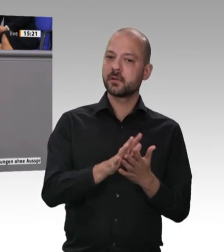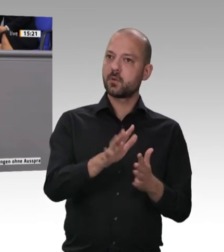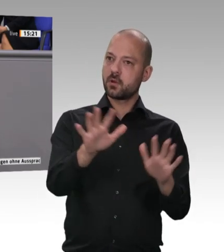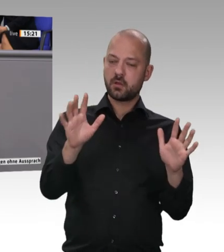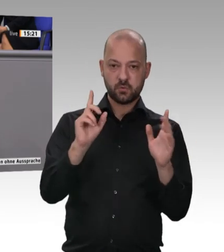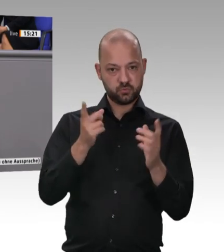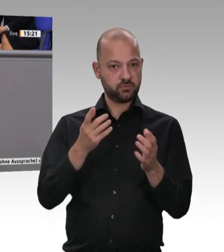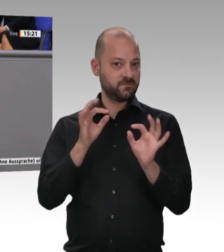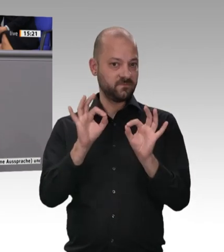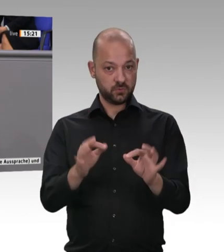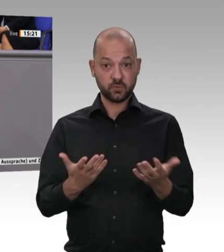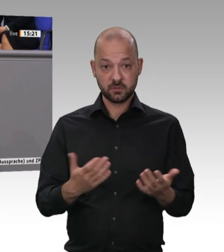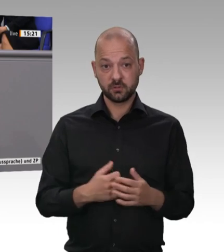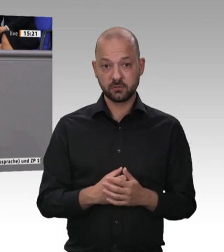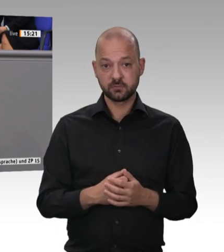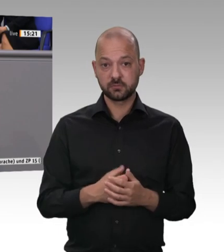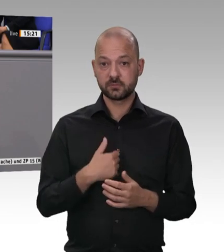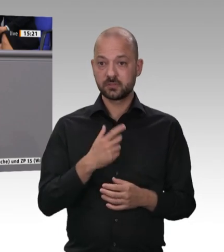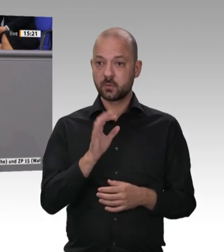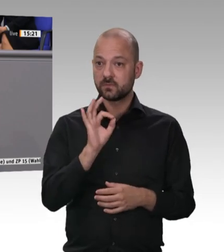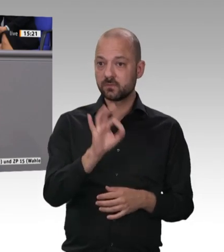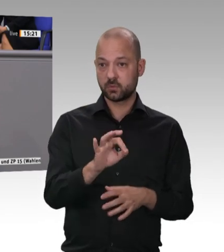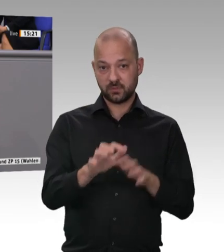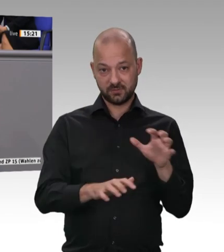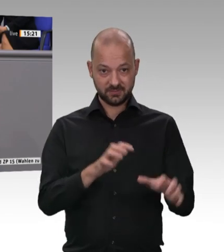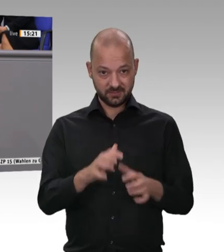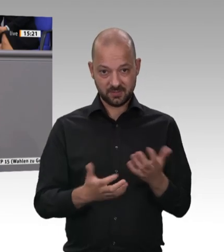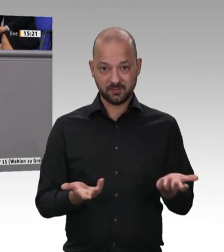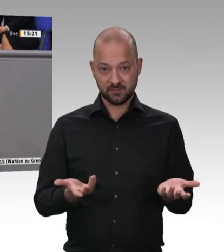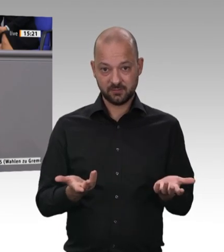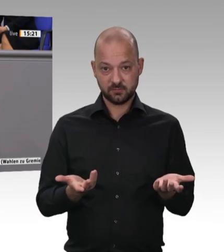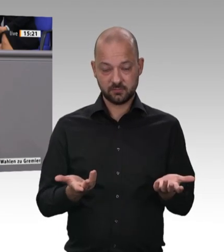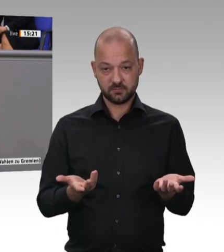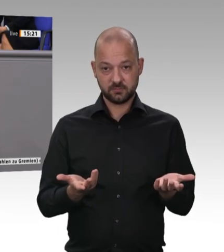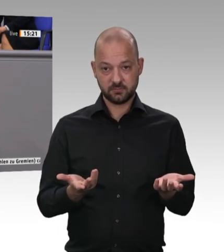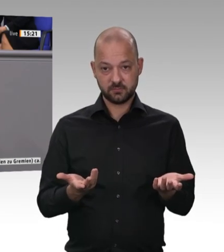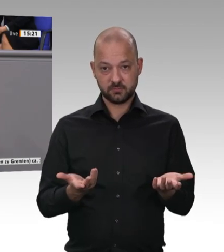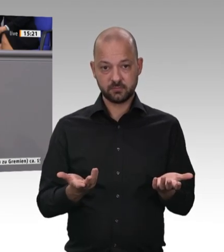auch keine Ramschware bleiben. Deswegen müssen wir anpacken. Deswegen werden wir